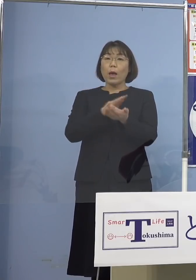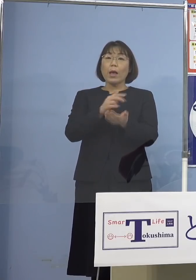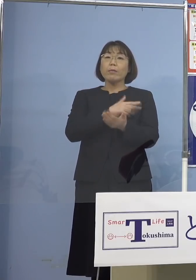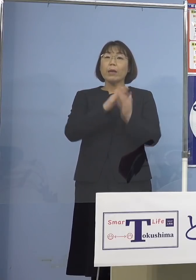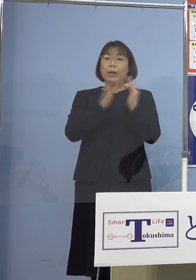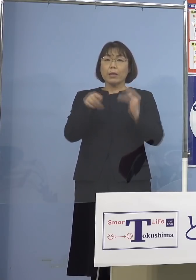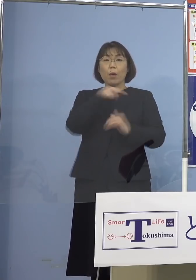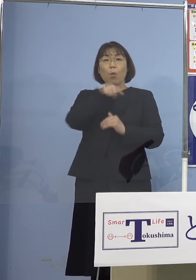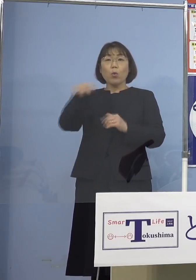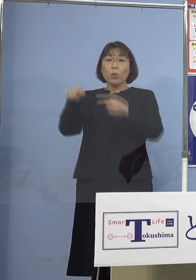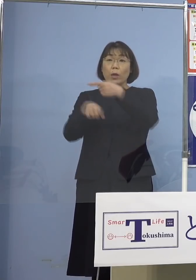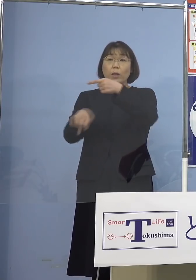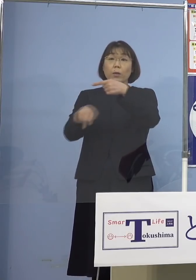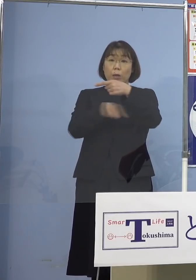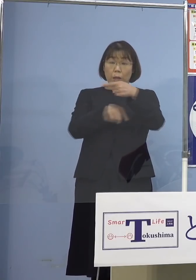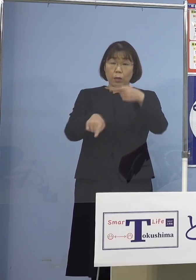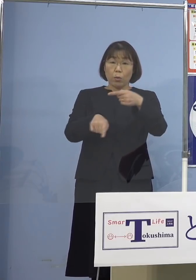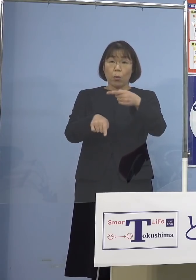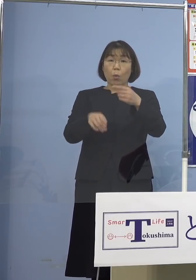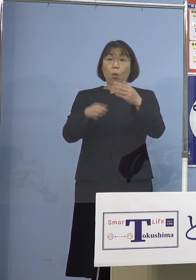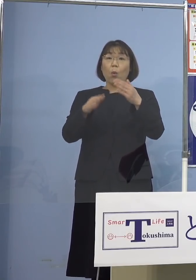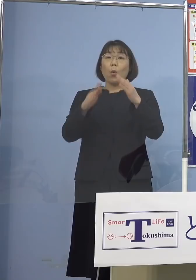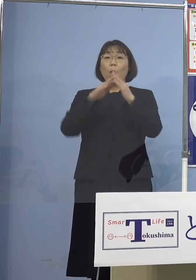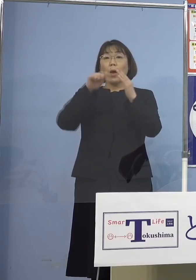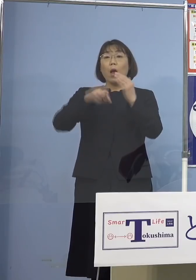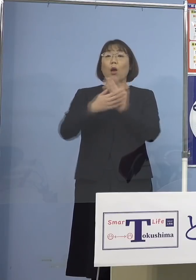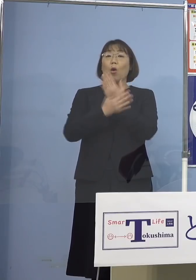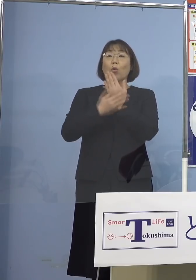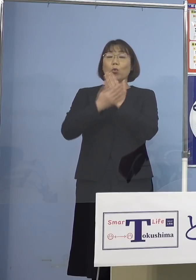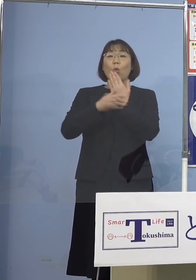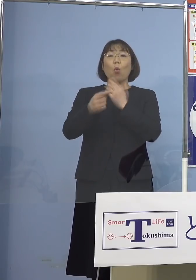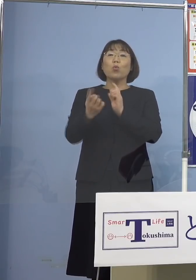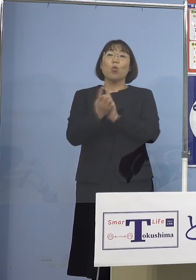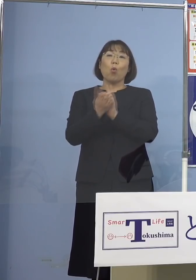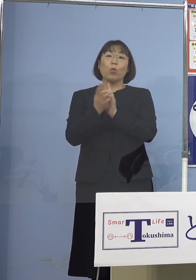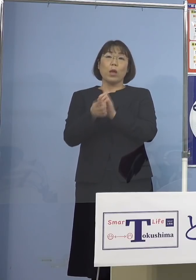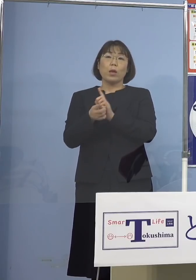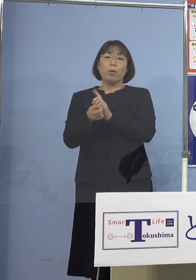この自宅療養への対応ということで バックアップ体制をしっかりとらせて